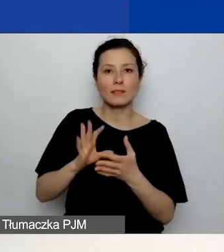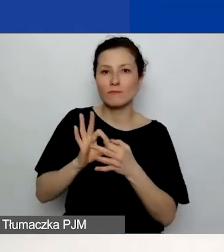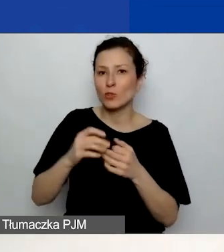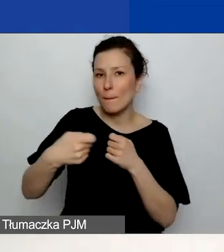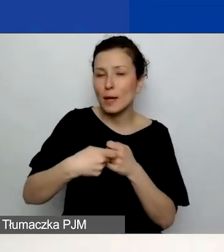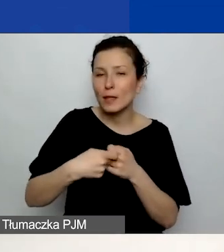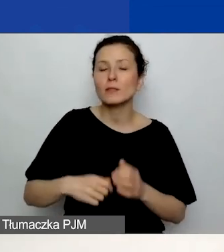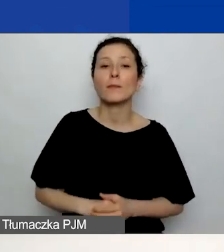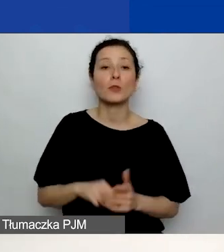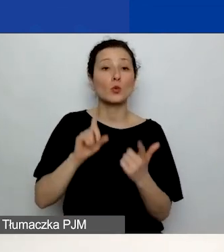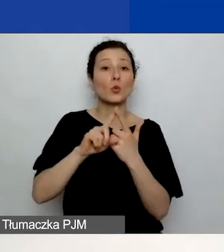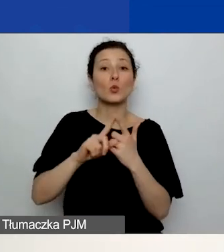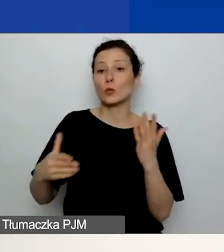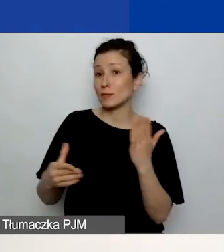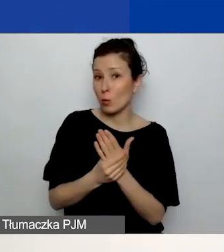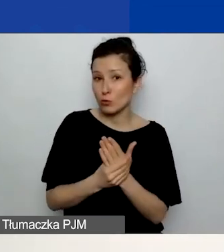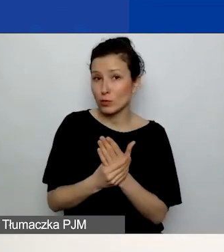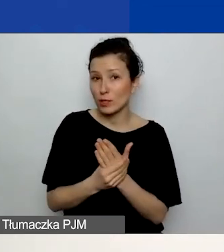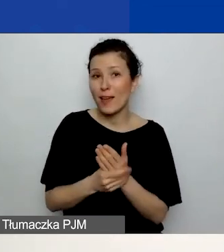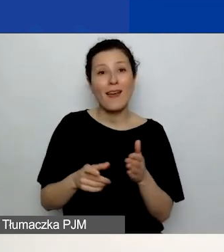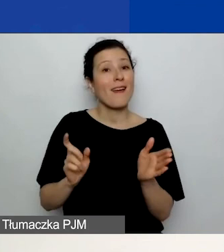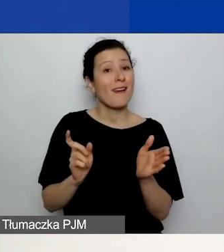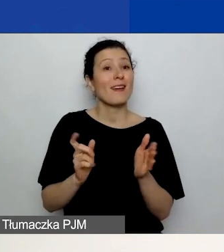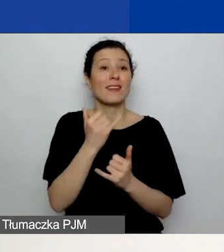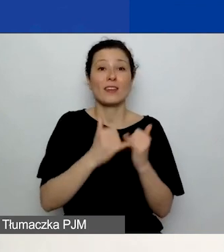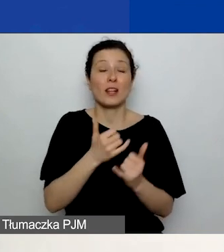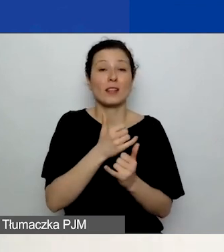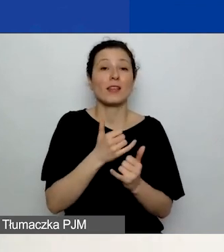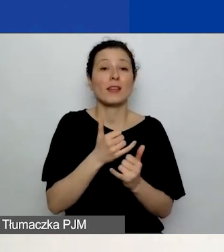który jest wymagany w przypadku projektów w partnerstwie.